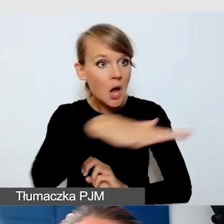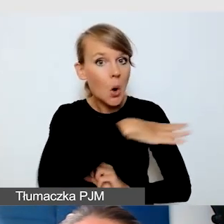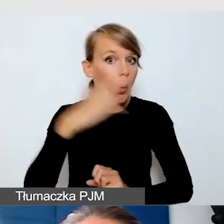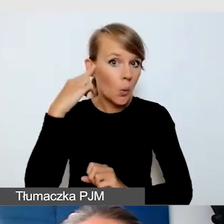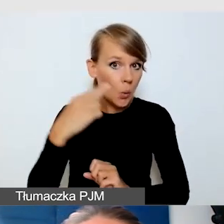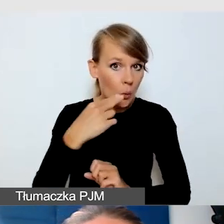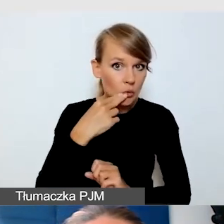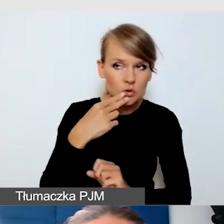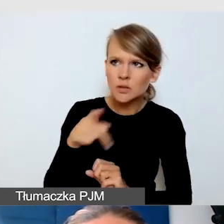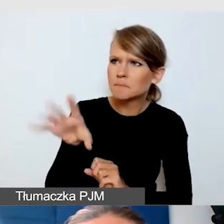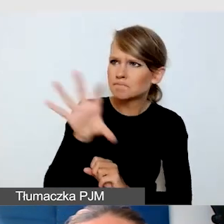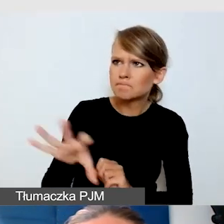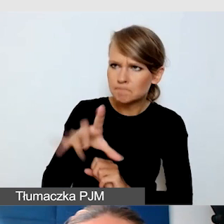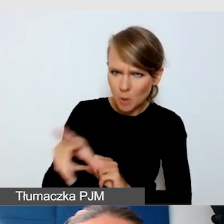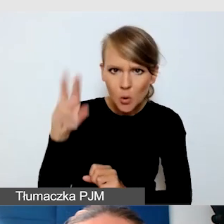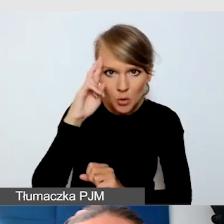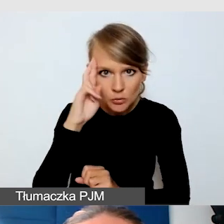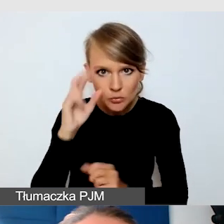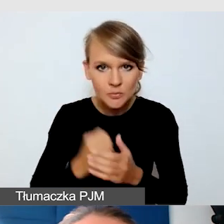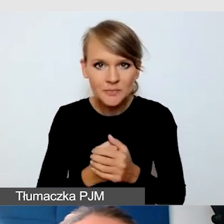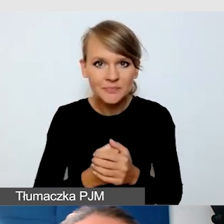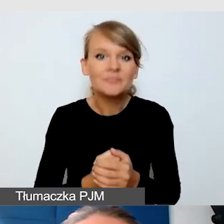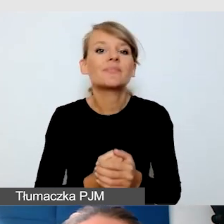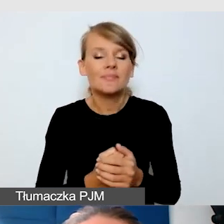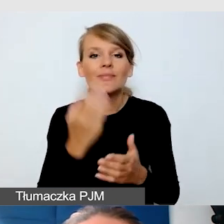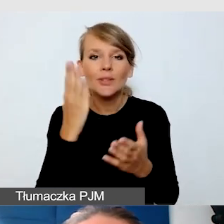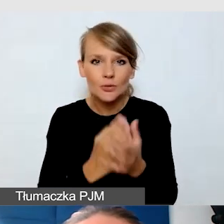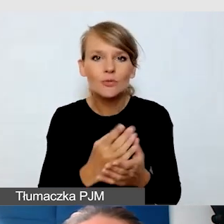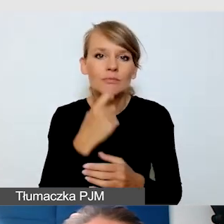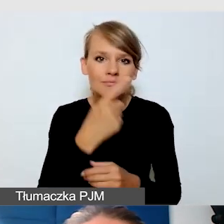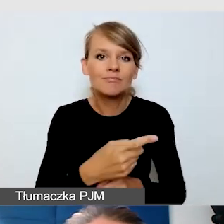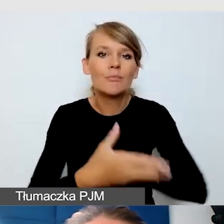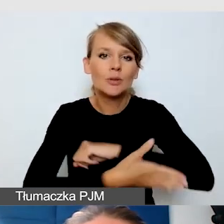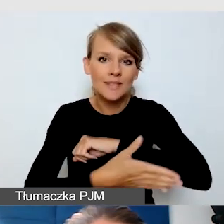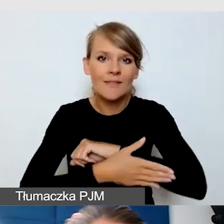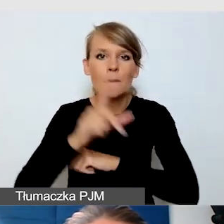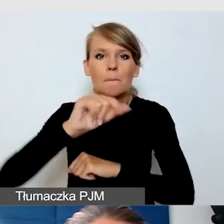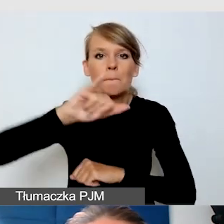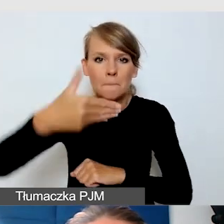Mówiliśmy już, że standardem jest PJM, czyli polski język migowy.